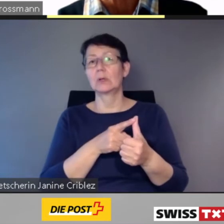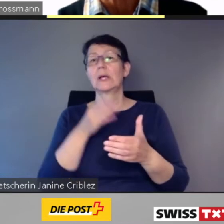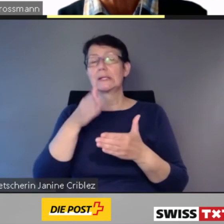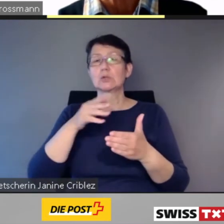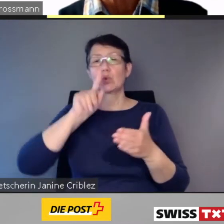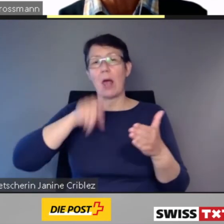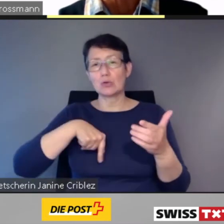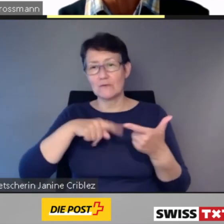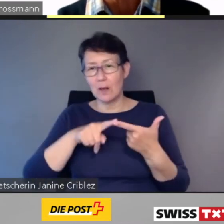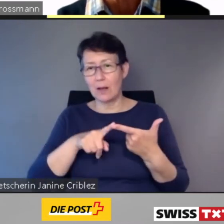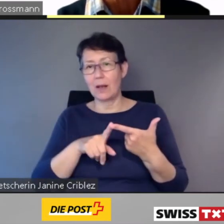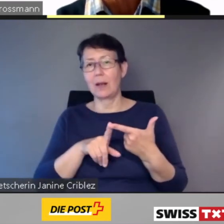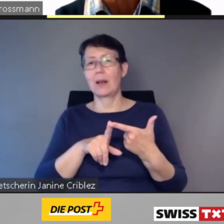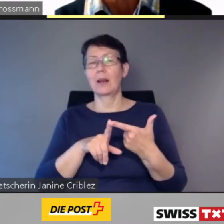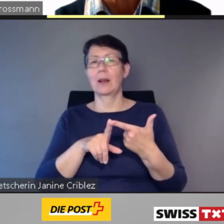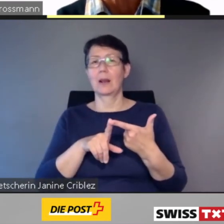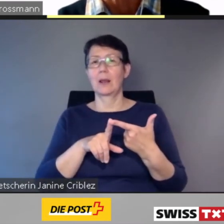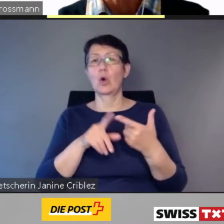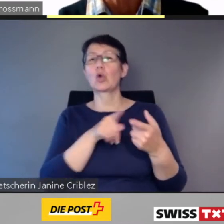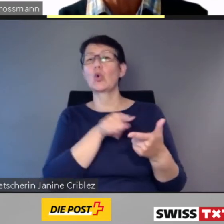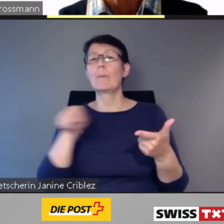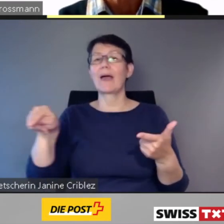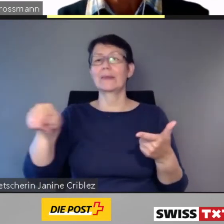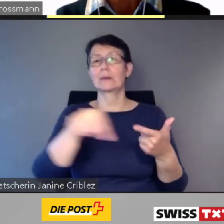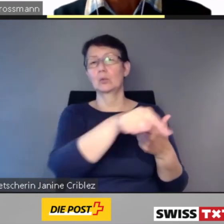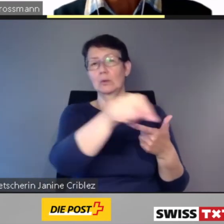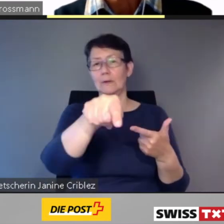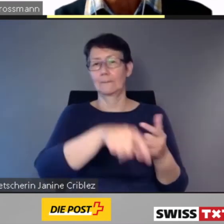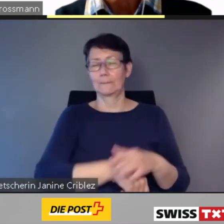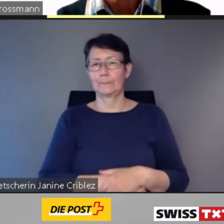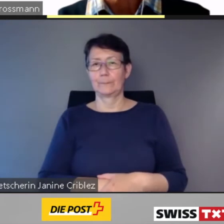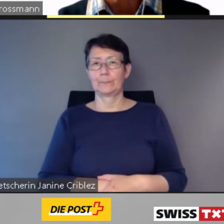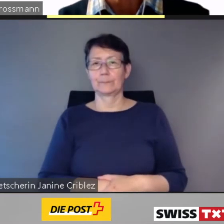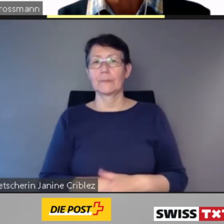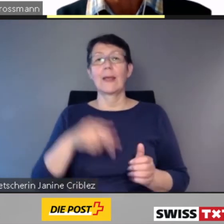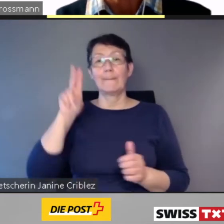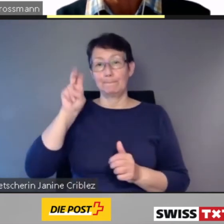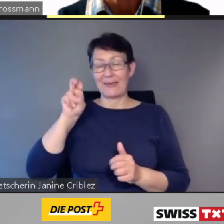Im März 2019 hat die Stiftung Zugang für alle